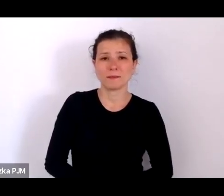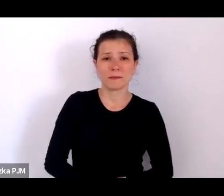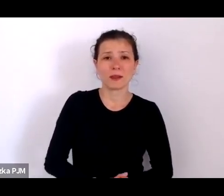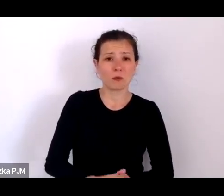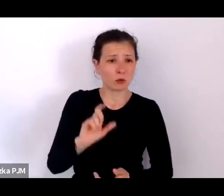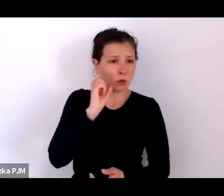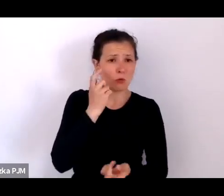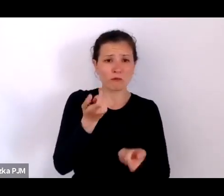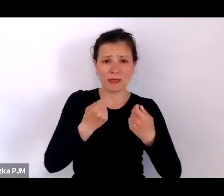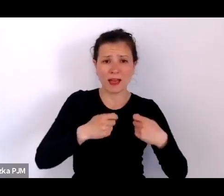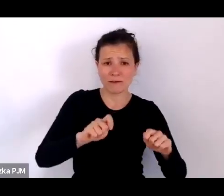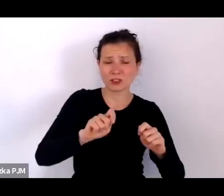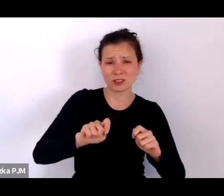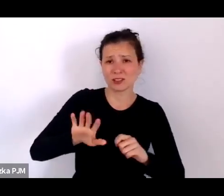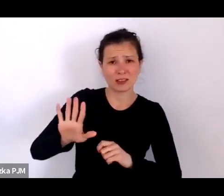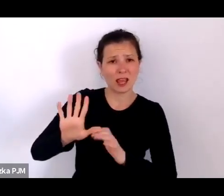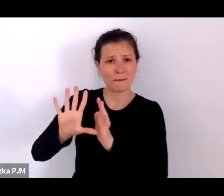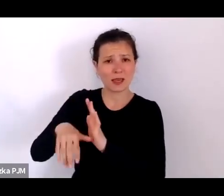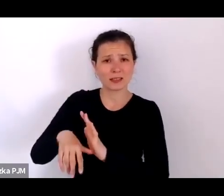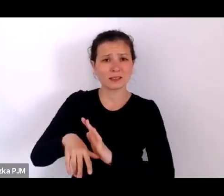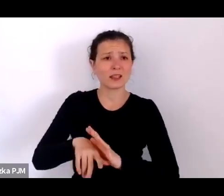to był świat przede wszystkim bez antybiotyków